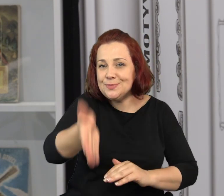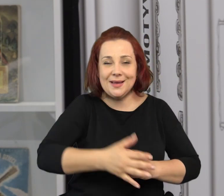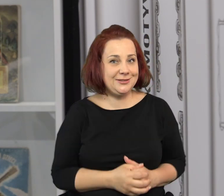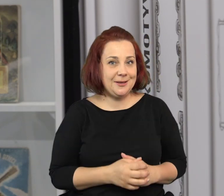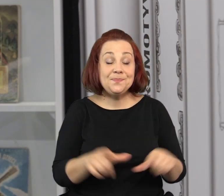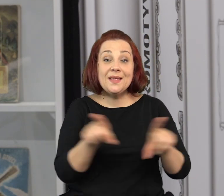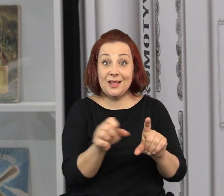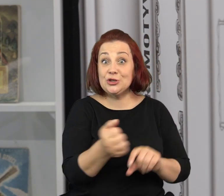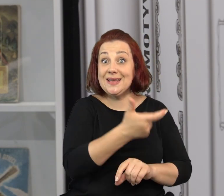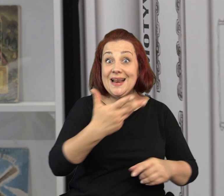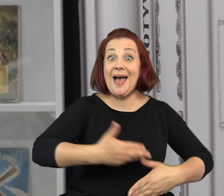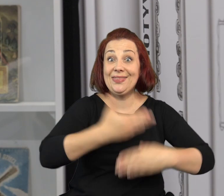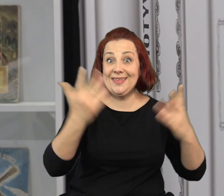Planujemy cały szereg wydarzeń dla dzieci.